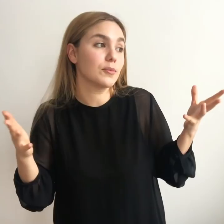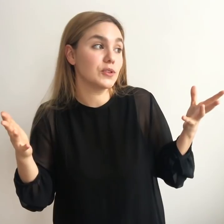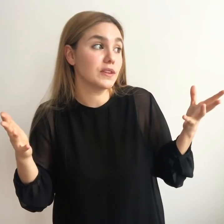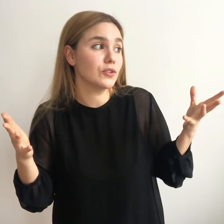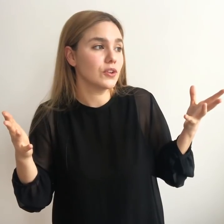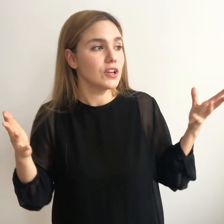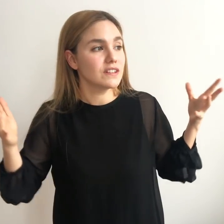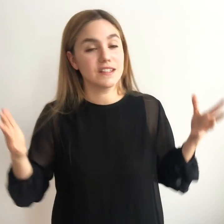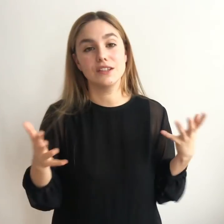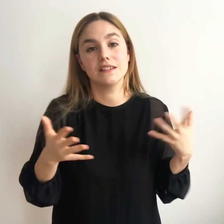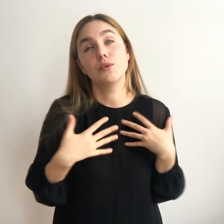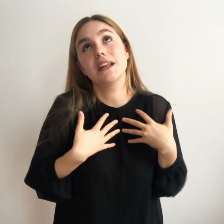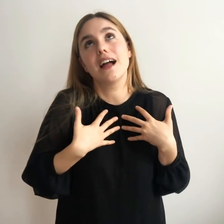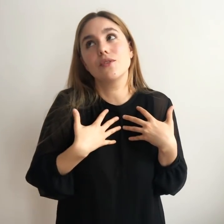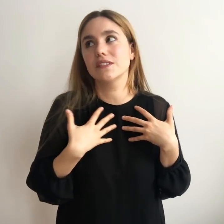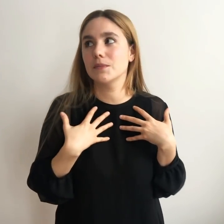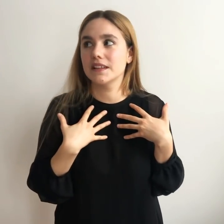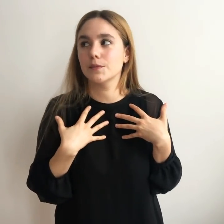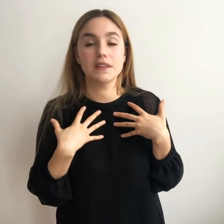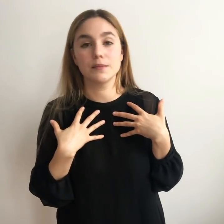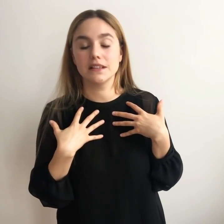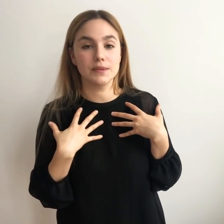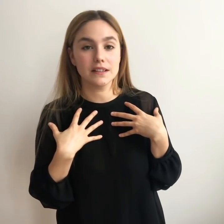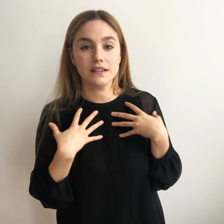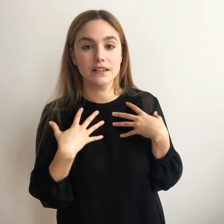motivación si hubiera algo que se me viene especialmente bien...